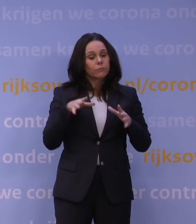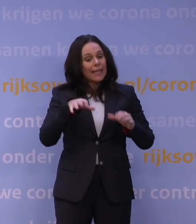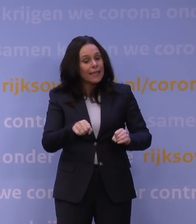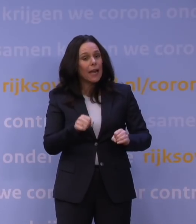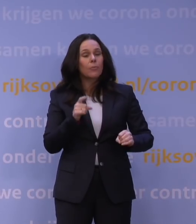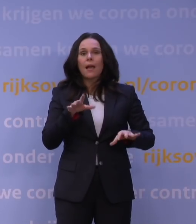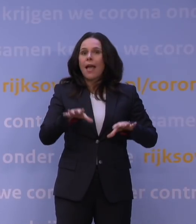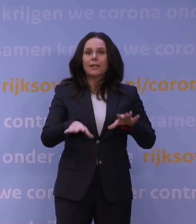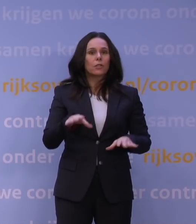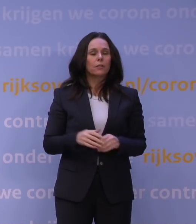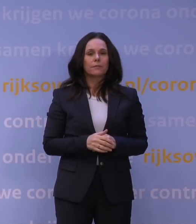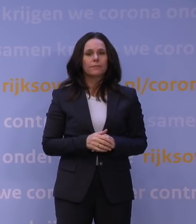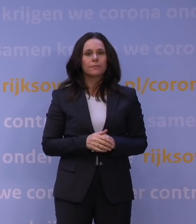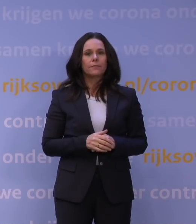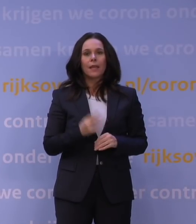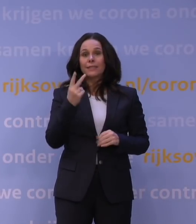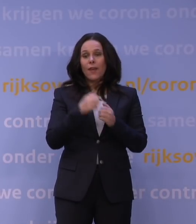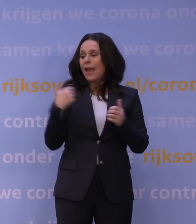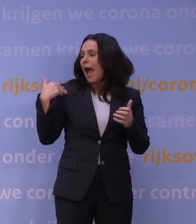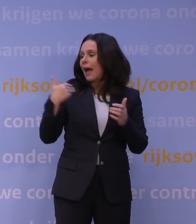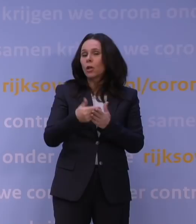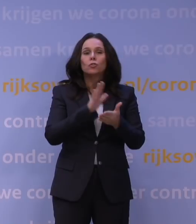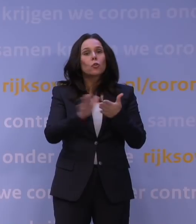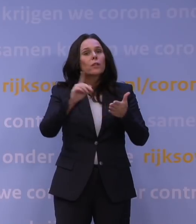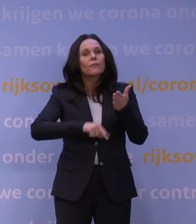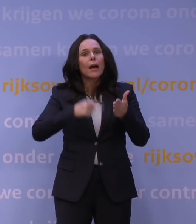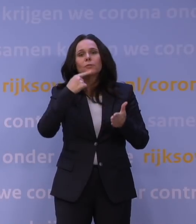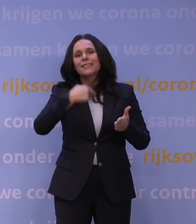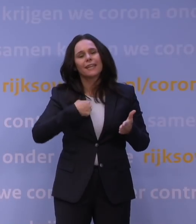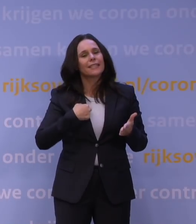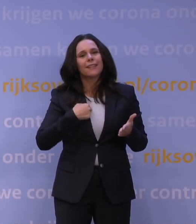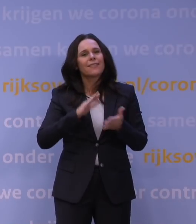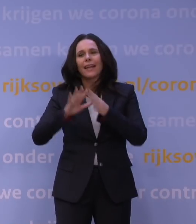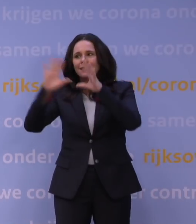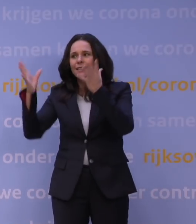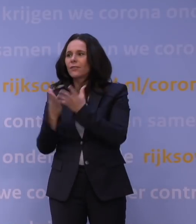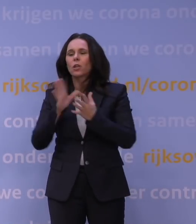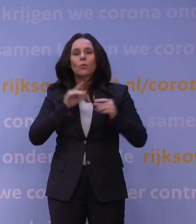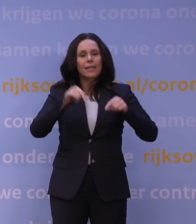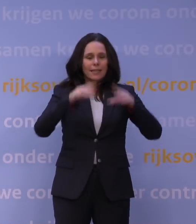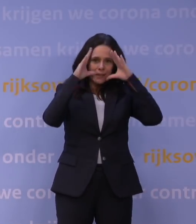Ik zeg niet dat de afgelopen twee jaar een foutloos parcours zijn geweest. Dat is nergens in de wereld, zeker ook niet in Nederland, er zijn fouten gemaakt,